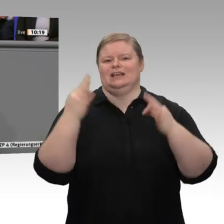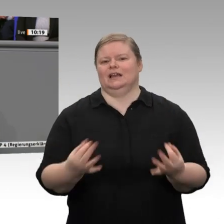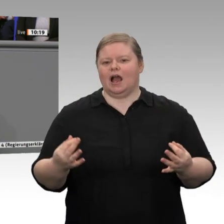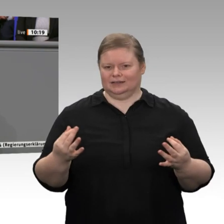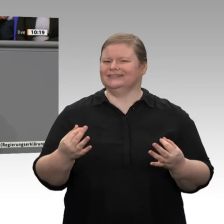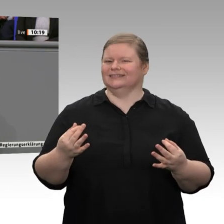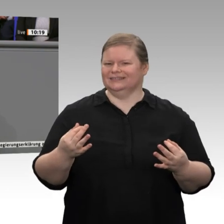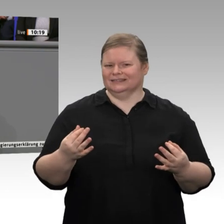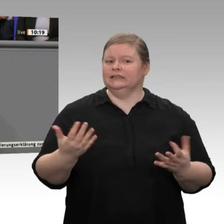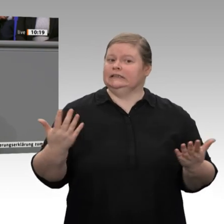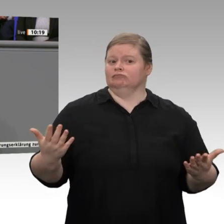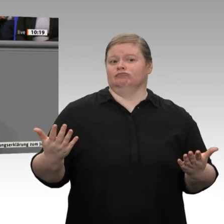mehr Wachstumsfinanzierungen. Da